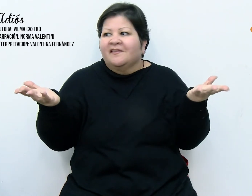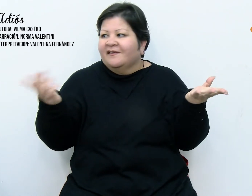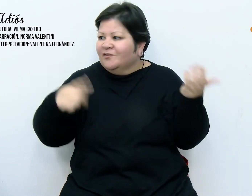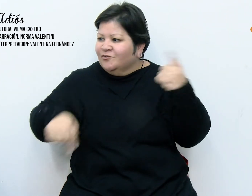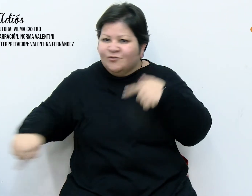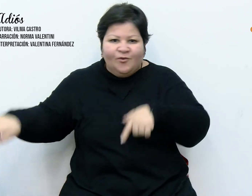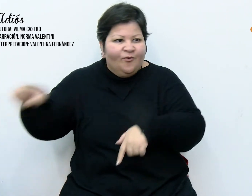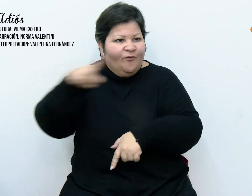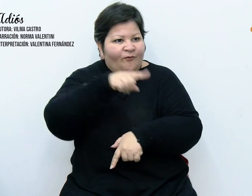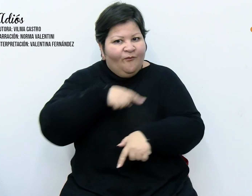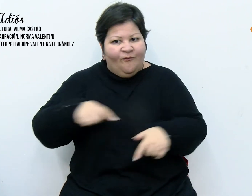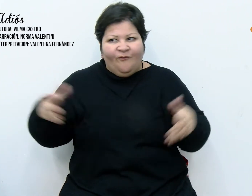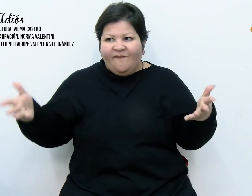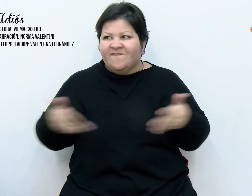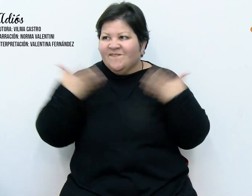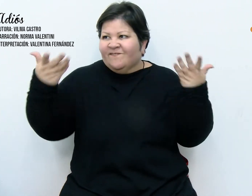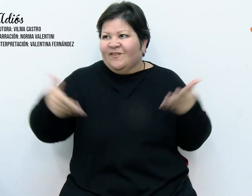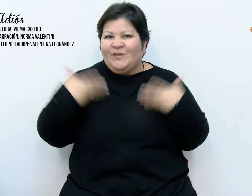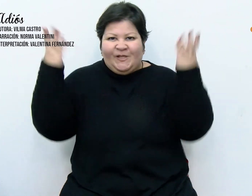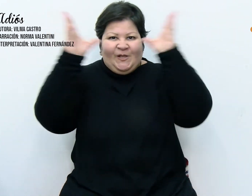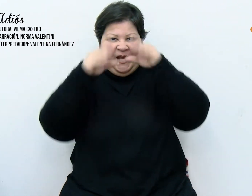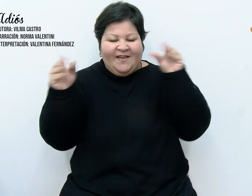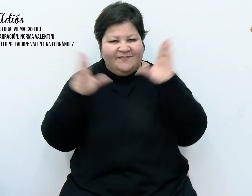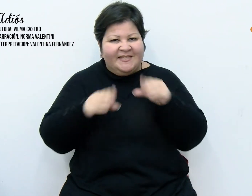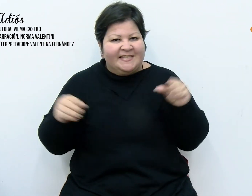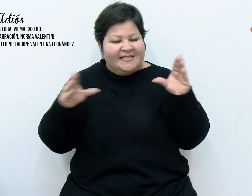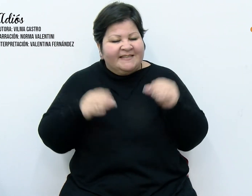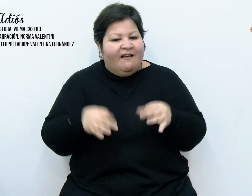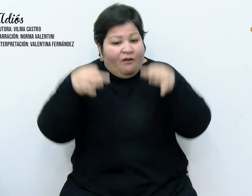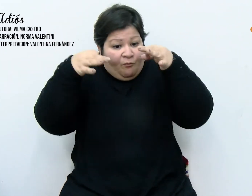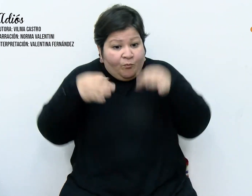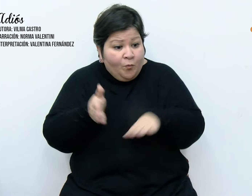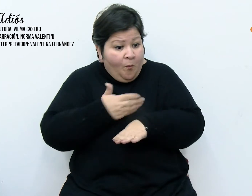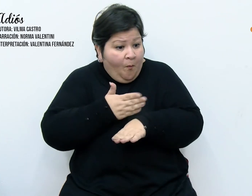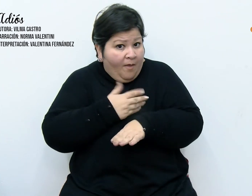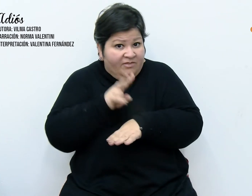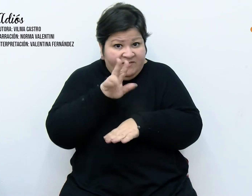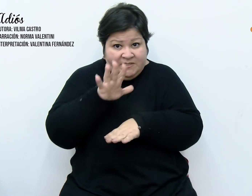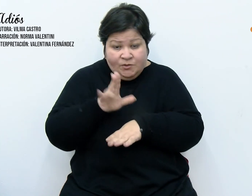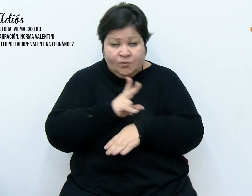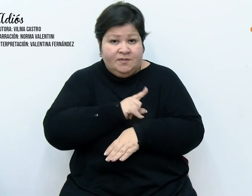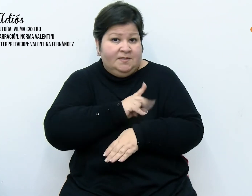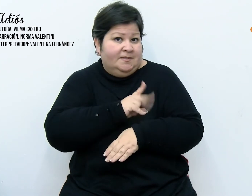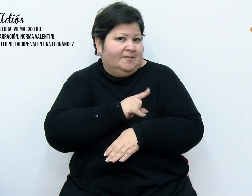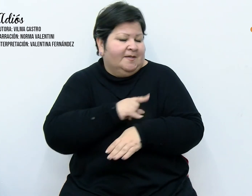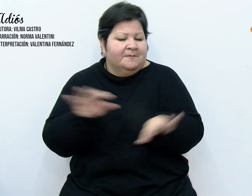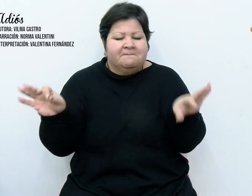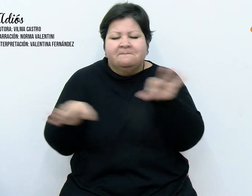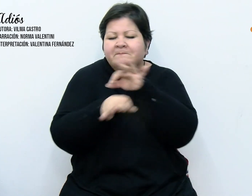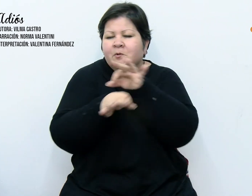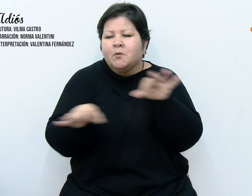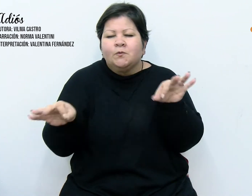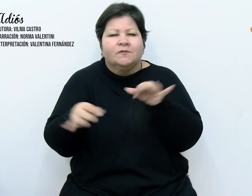Durante los días previos a la llegada de la navidad, la sinfonía angelical continuó